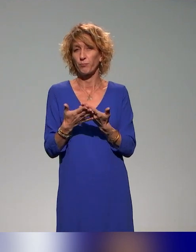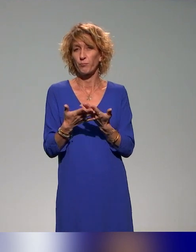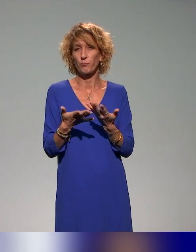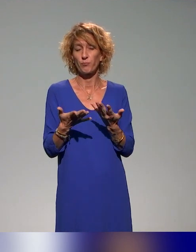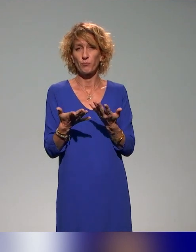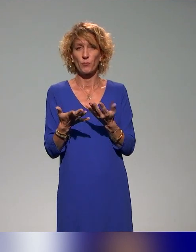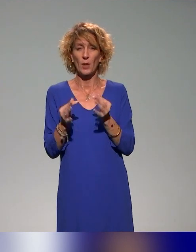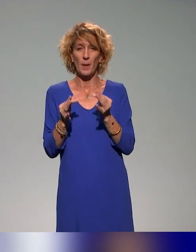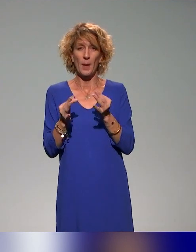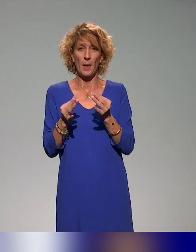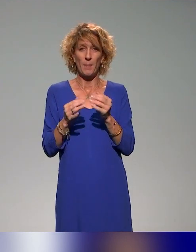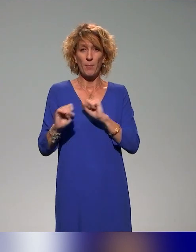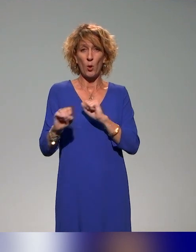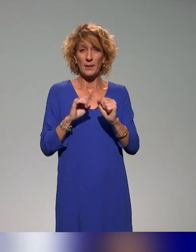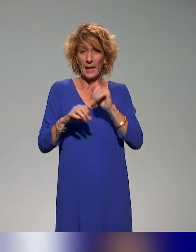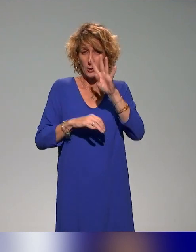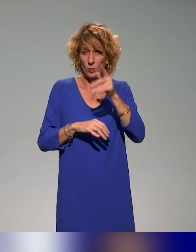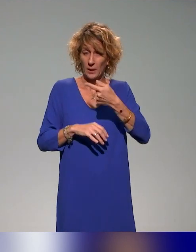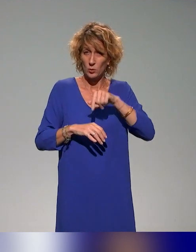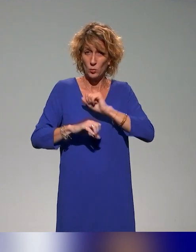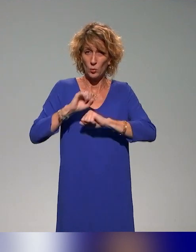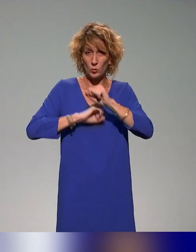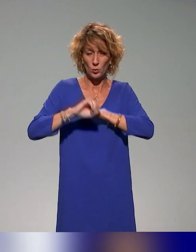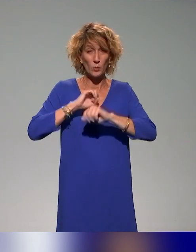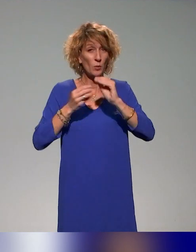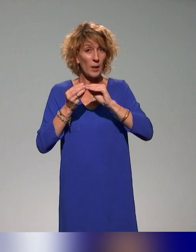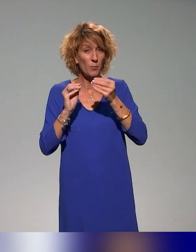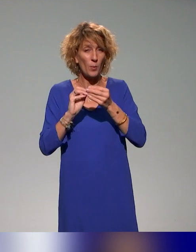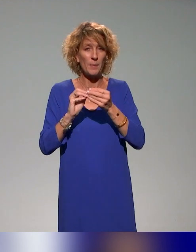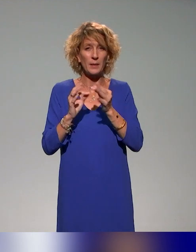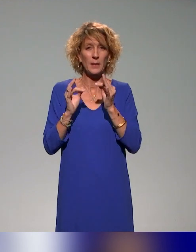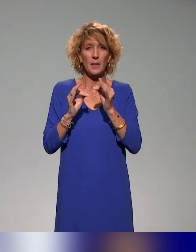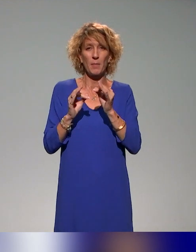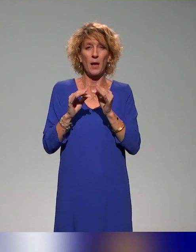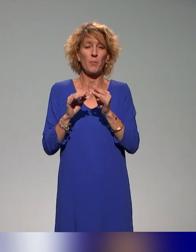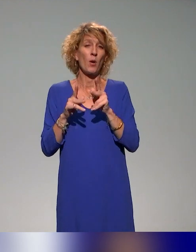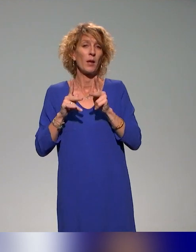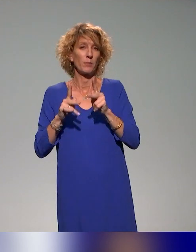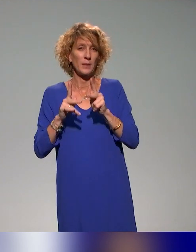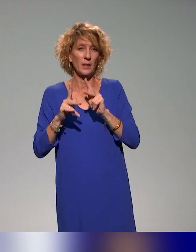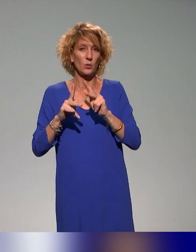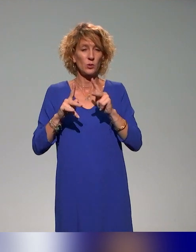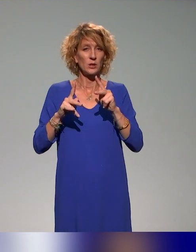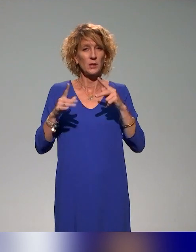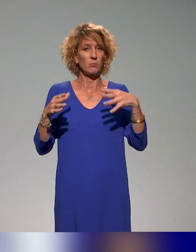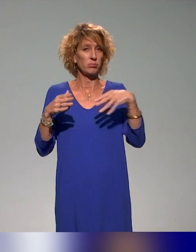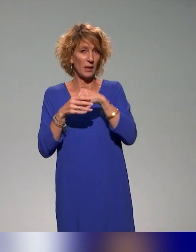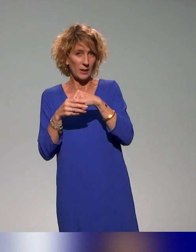ce cadre de l'action 4 de problématiques liées à la pédagogie inclusive et à la mise en œuvre de ces pédagogies inclusives dans les différents établissements.